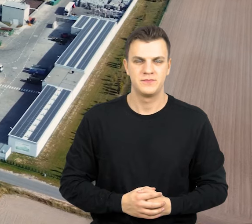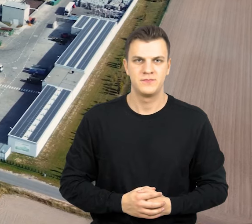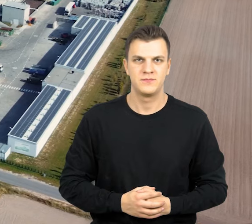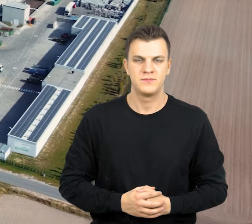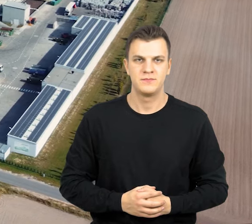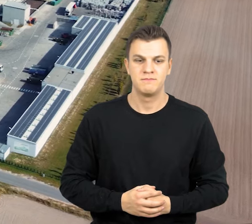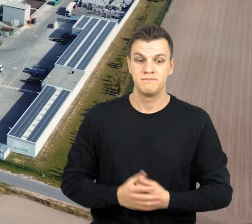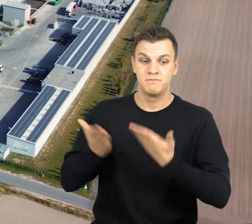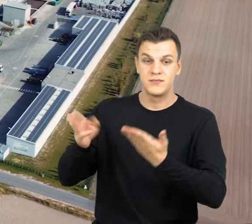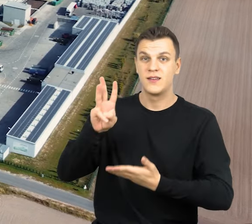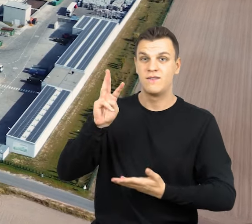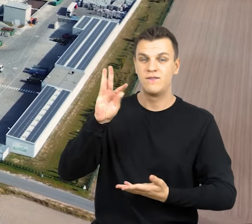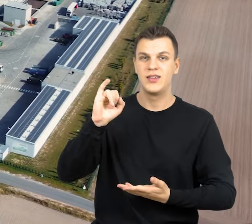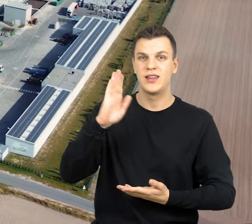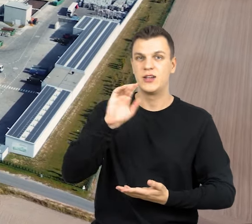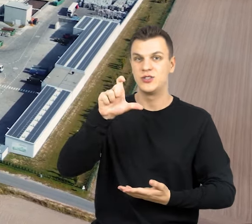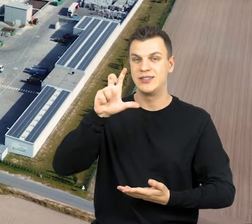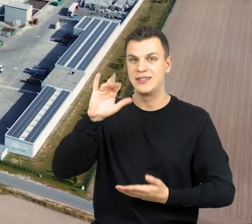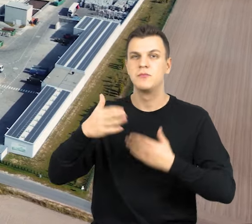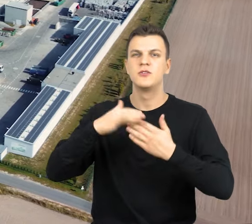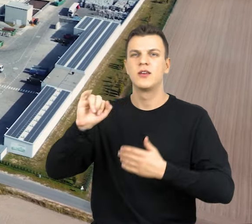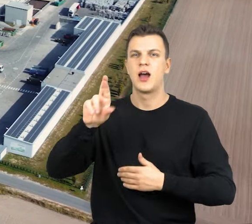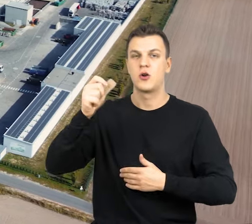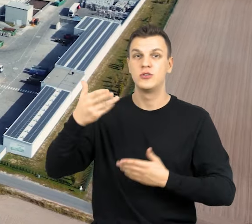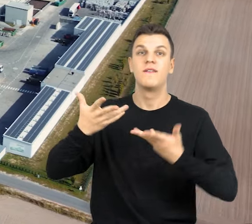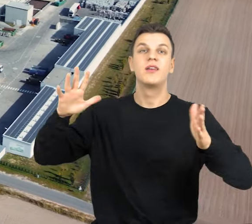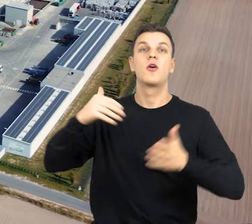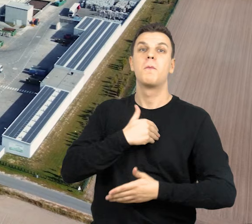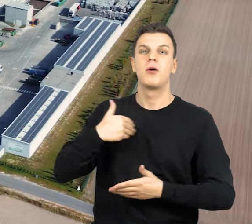Oto Witaszyczki koło Jarocina. Odwiedzamy Wielkopolskie Centrum Recyklingu.